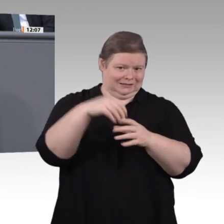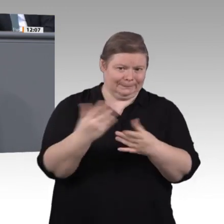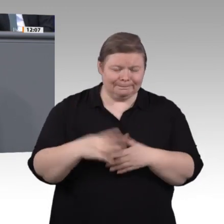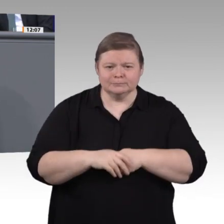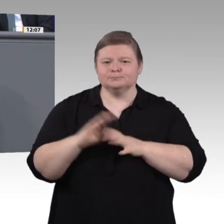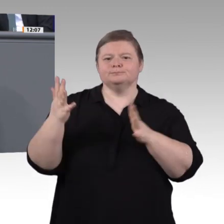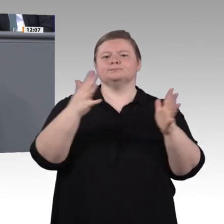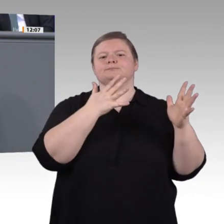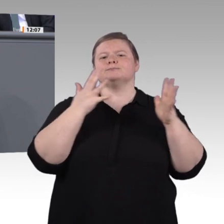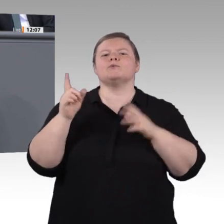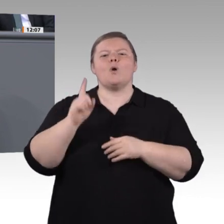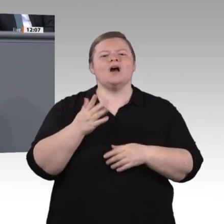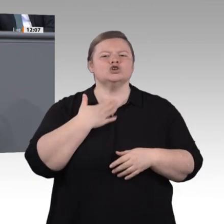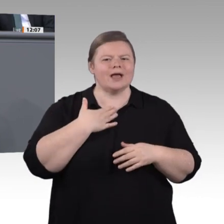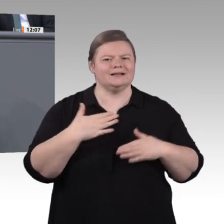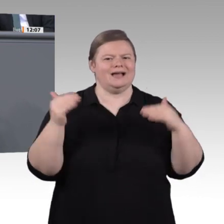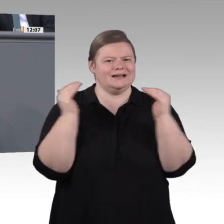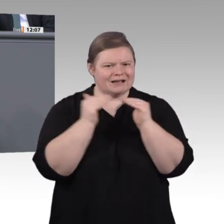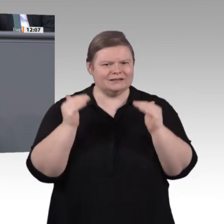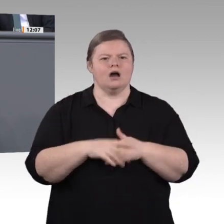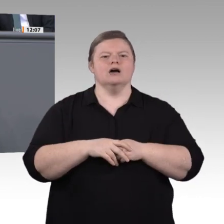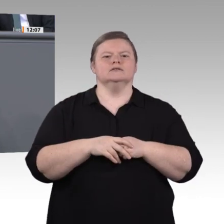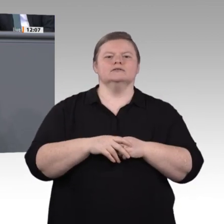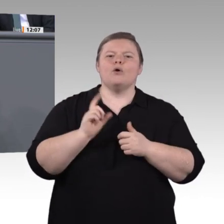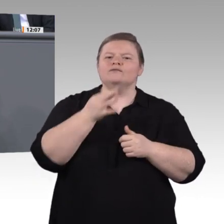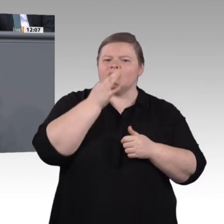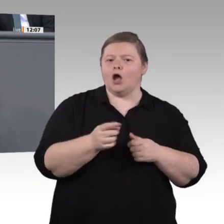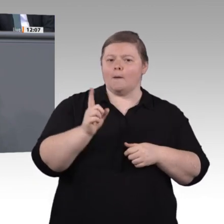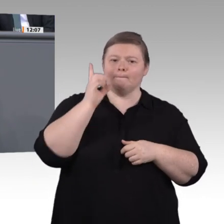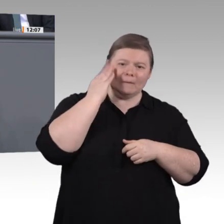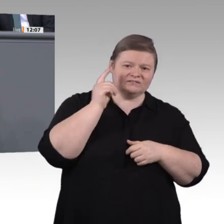sind. Wenn am Ende, Herr Vorsitzender Kaufmann, nichts Modernes, Zukunftsweisendes